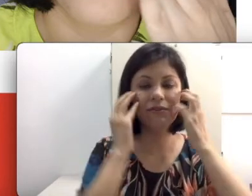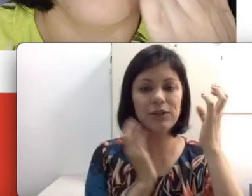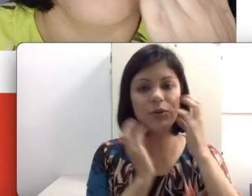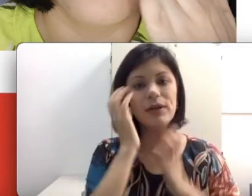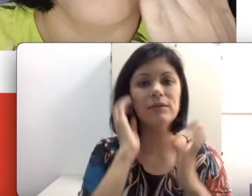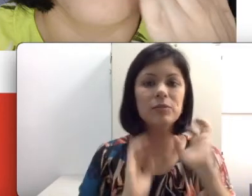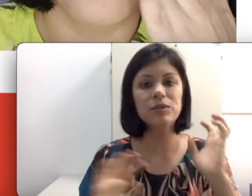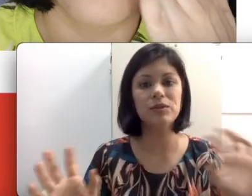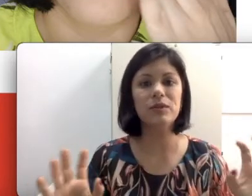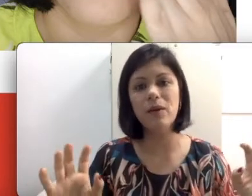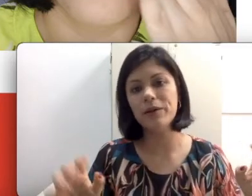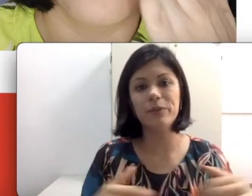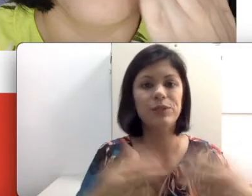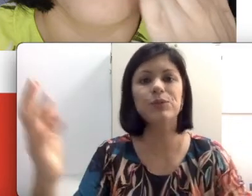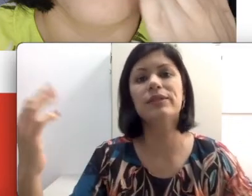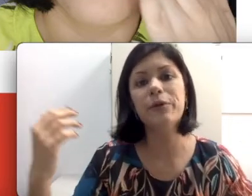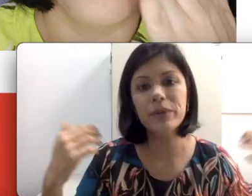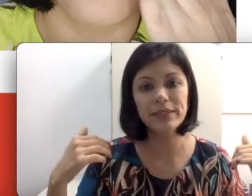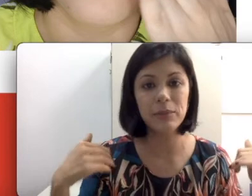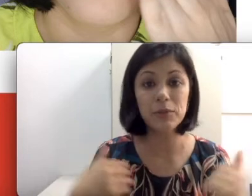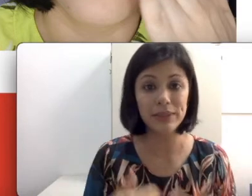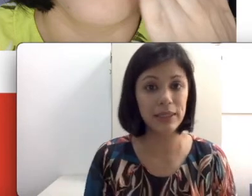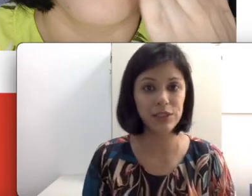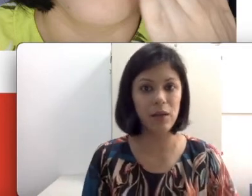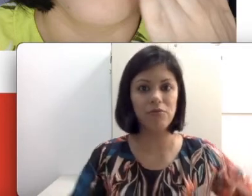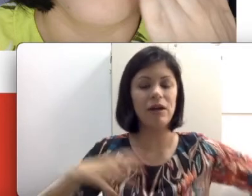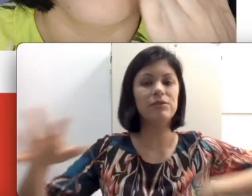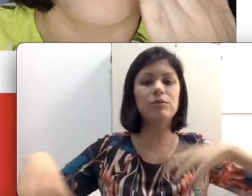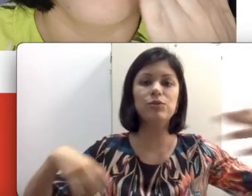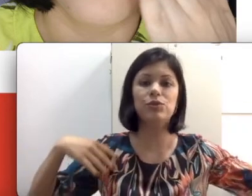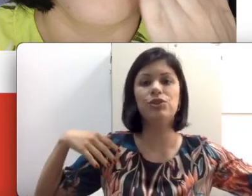ficar tocando As pessoas toda hora. Uma discussão por exemplo numa sala de aula, vários alunos